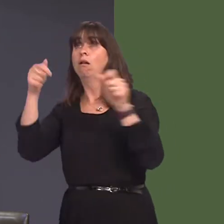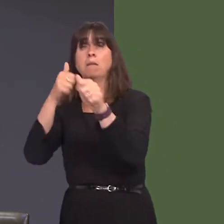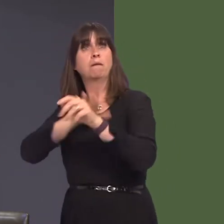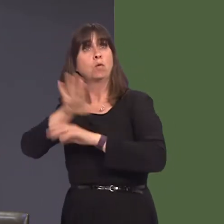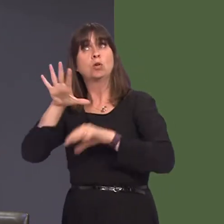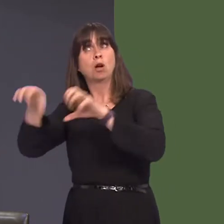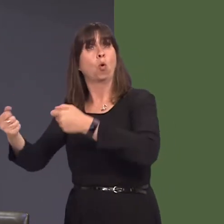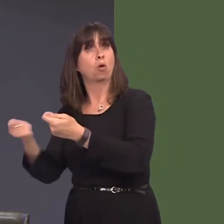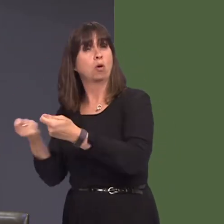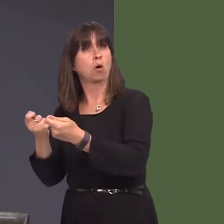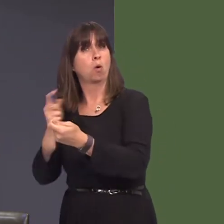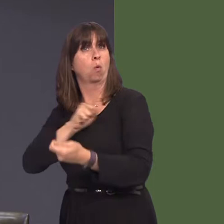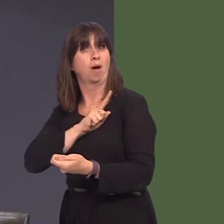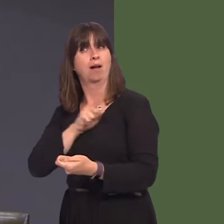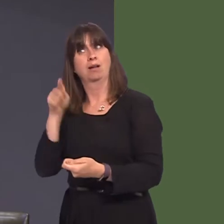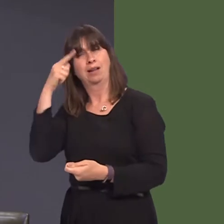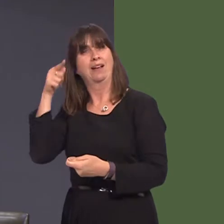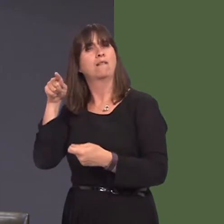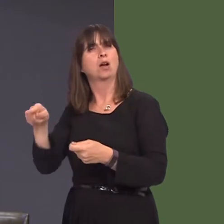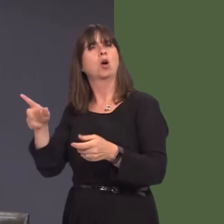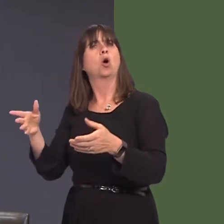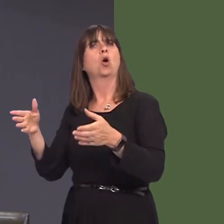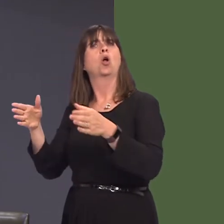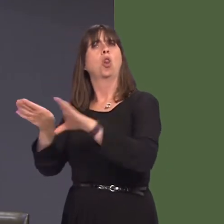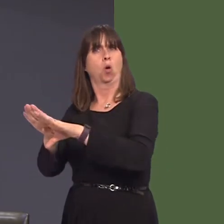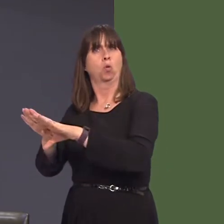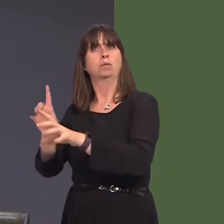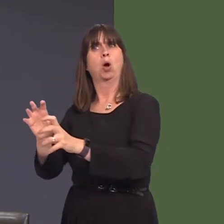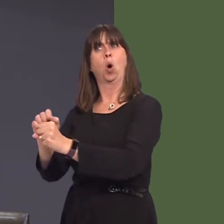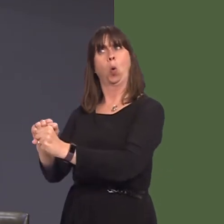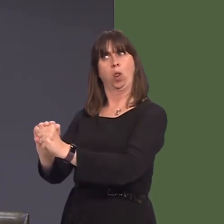i brosesu llaeth yn yr ardal yna, ac nid ydym eisiau sefyllfa fel y gwelwyd yn Hendy Gwyn,